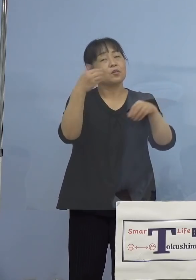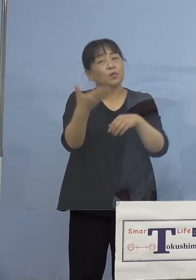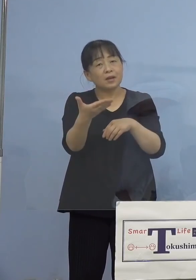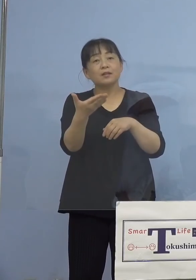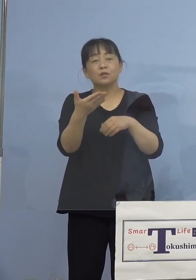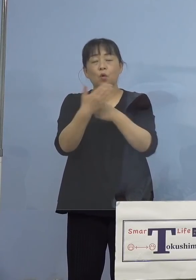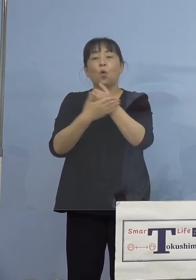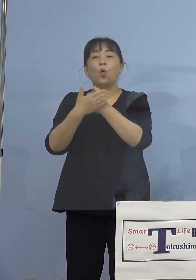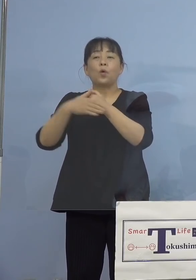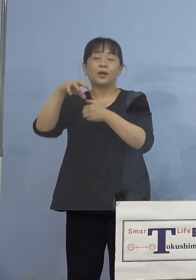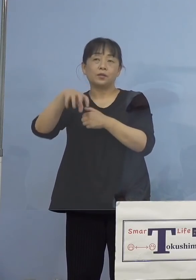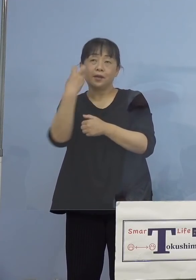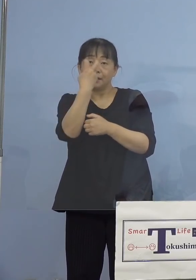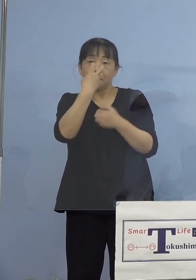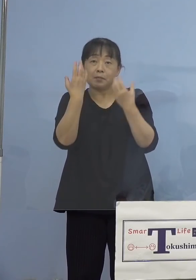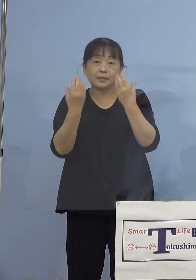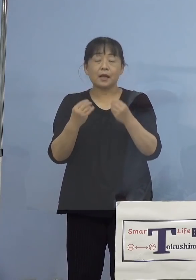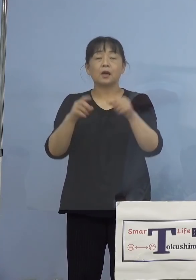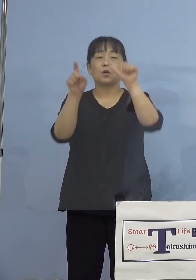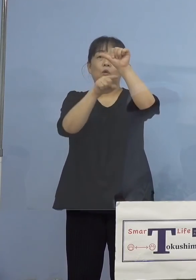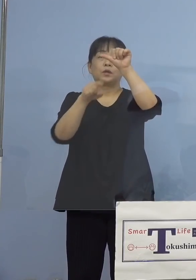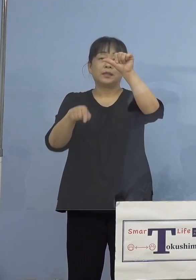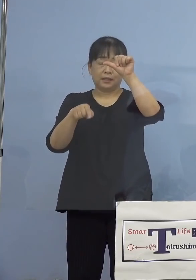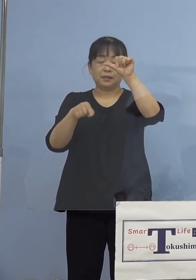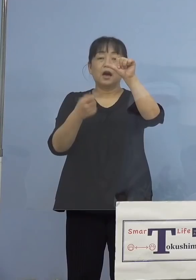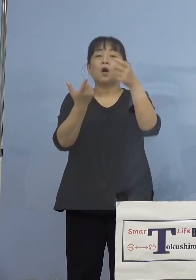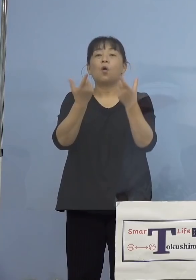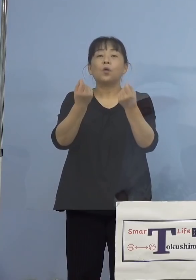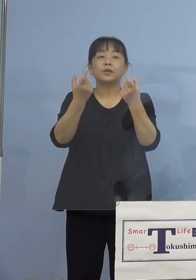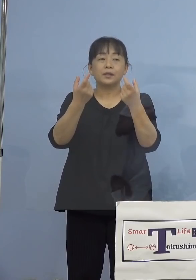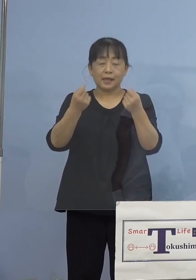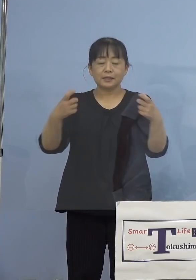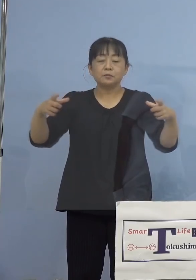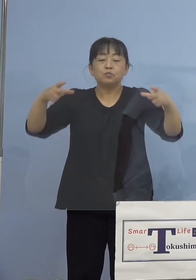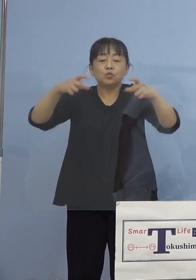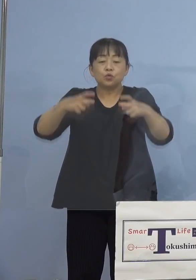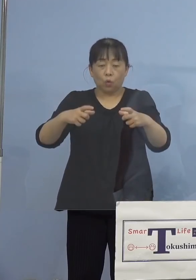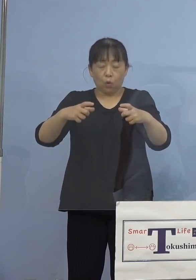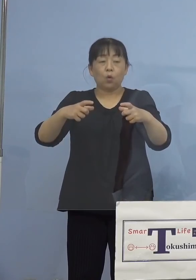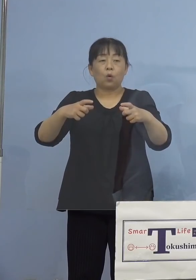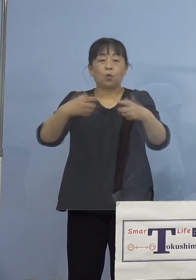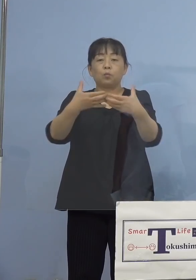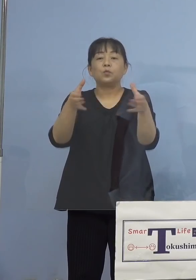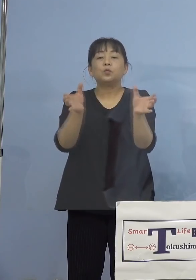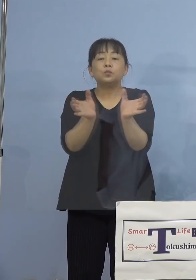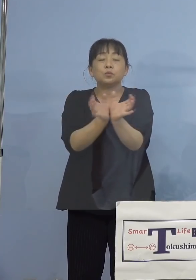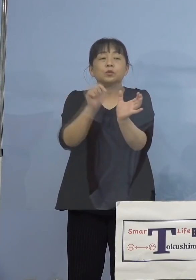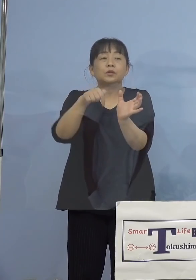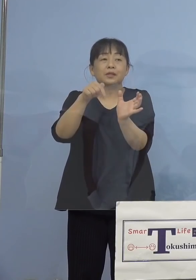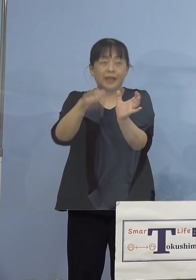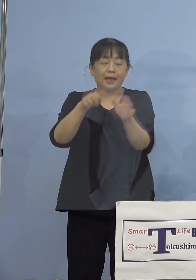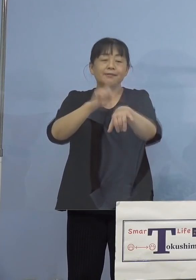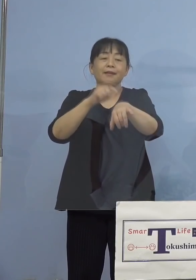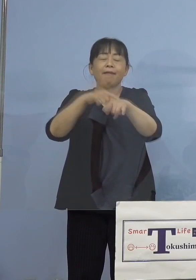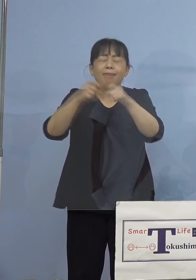まずその5人ともが同じ部署に所属を しているということで、長時間にわたって